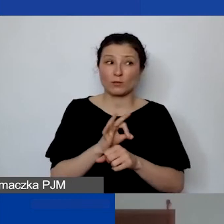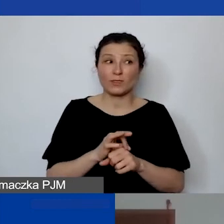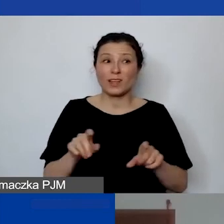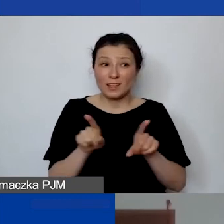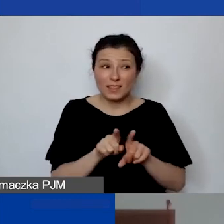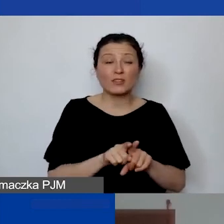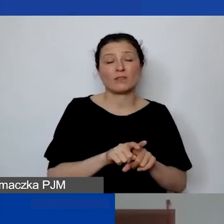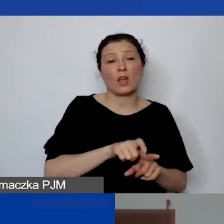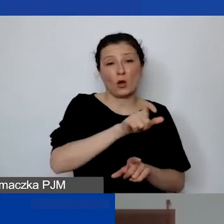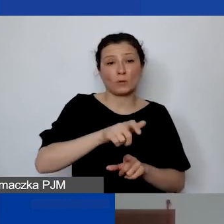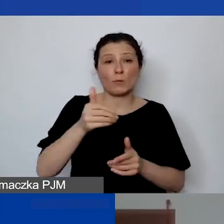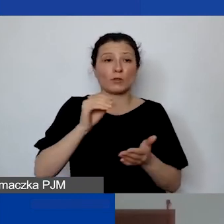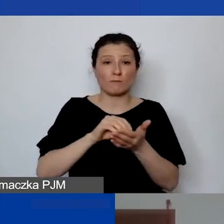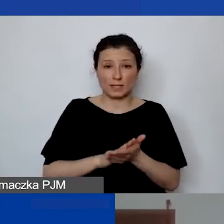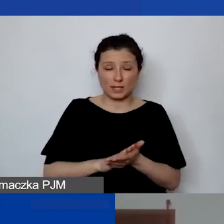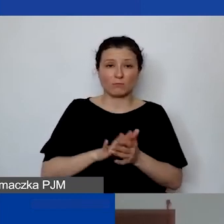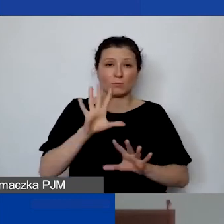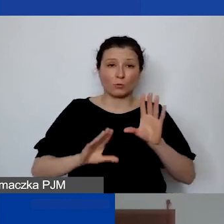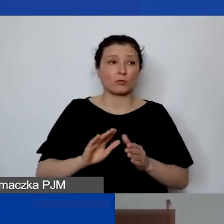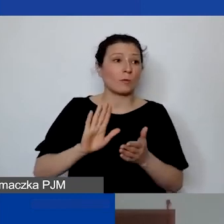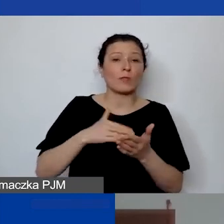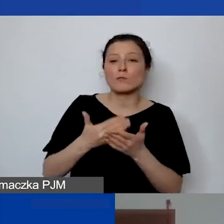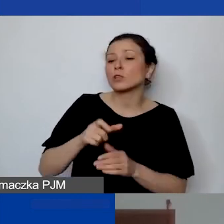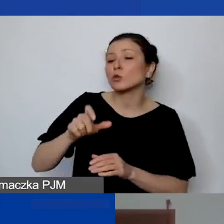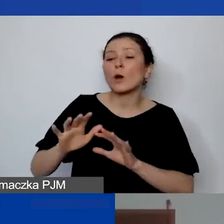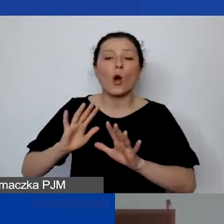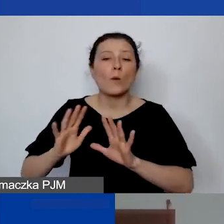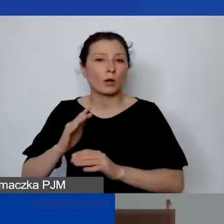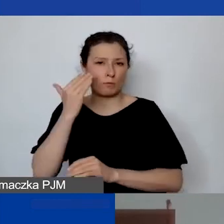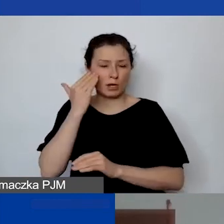To może być opiekun merytoryczny, który się tam znajduje.